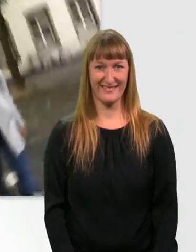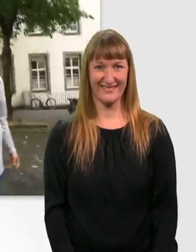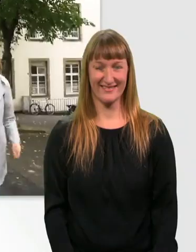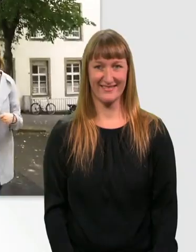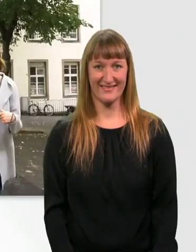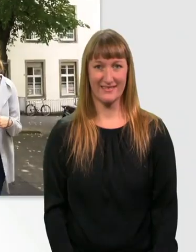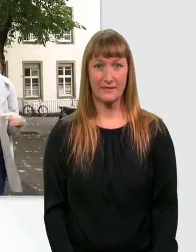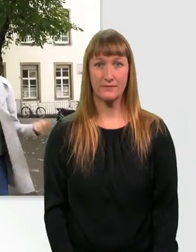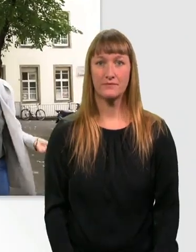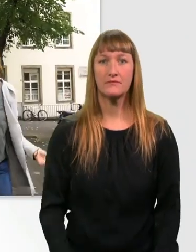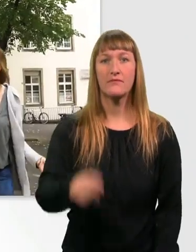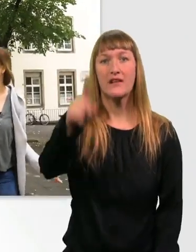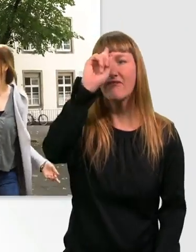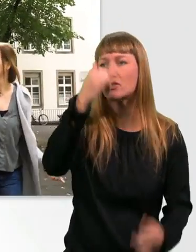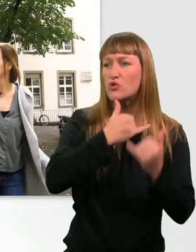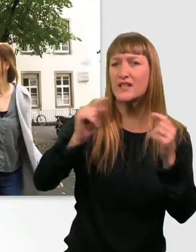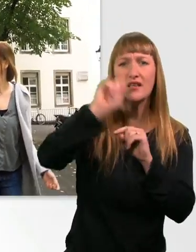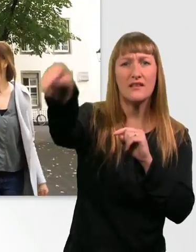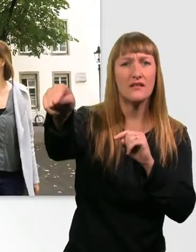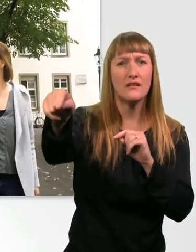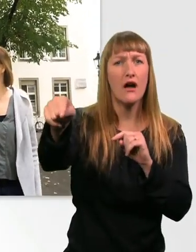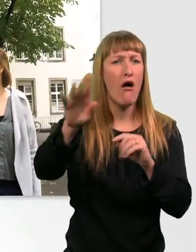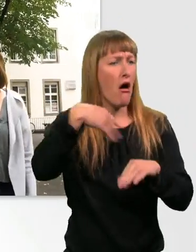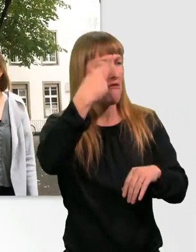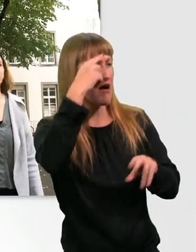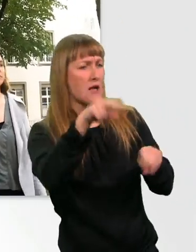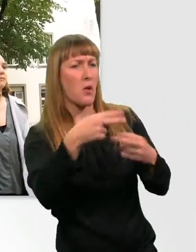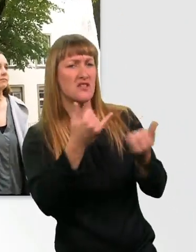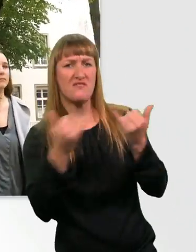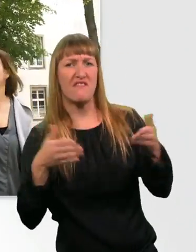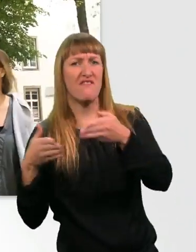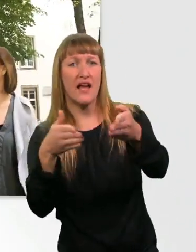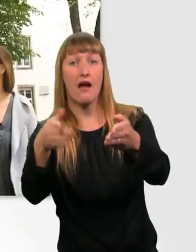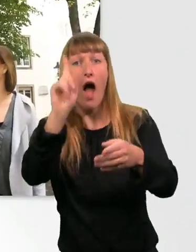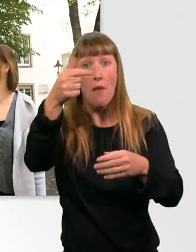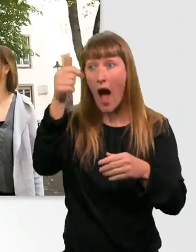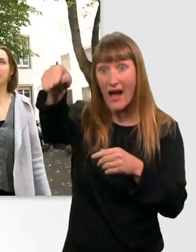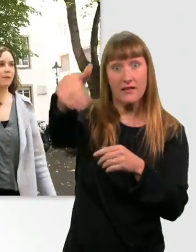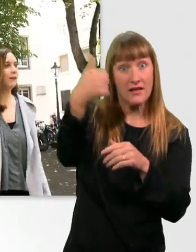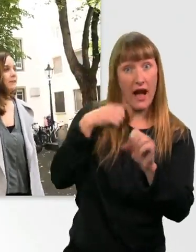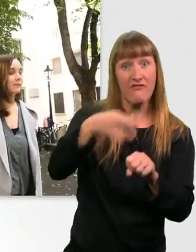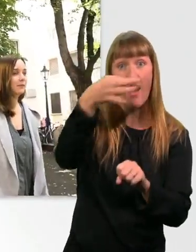Weißt du denn jetzt, wie wir zum Dom kommen? Boah, nee, du. Weiß ich auch nicht. Aber da vorne ist jemand, den können wir fragen. - Perfekt.